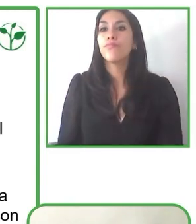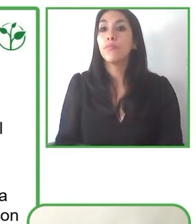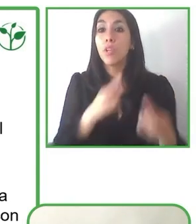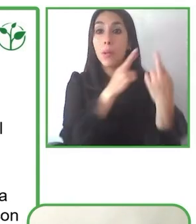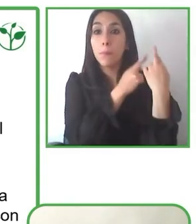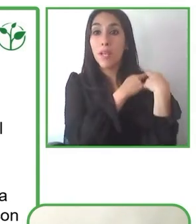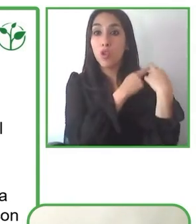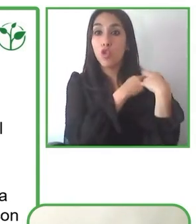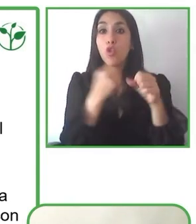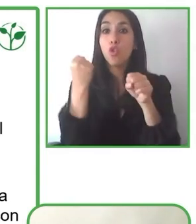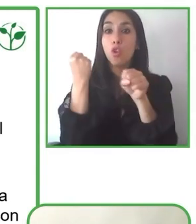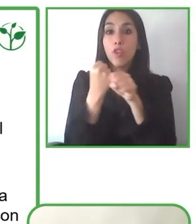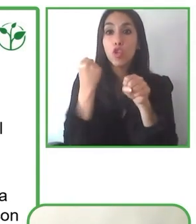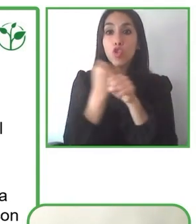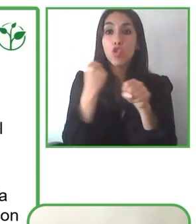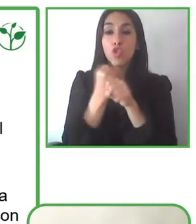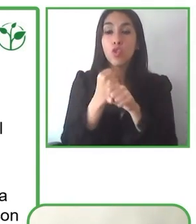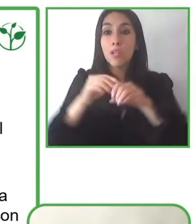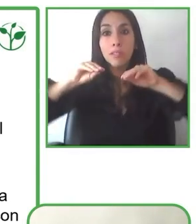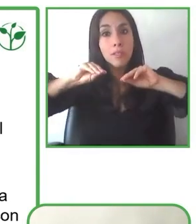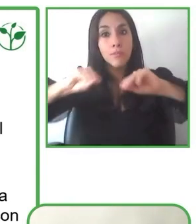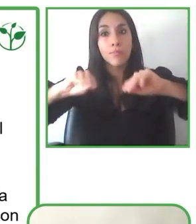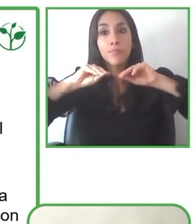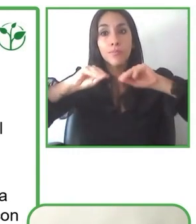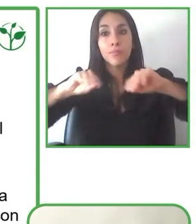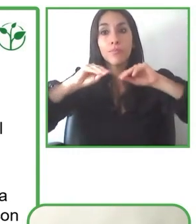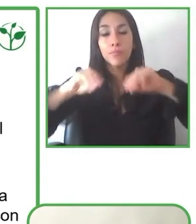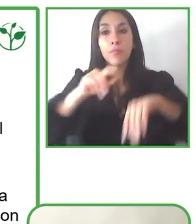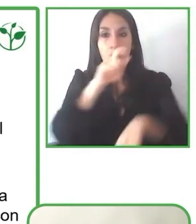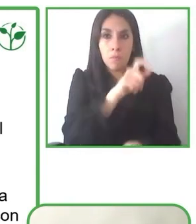transporte, experiencias y actividades.